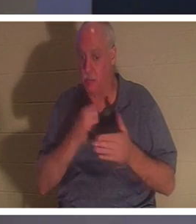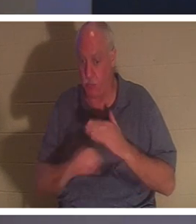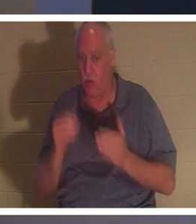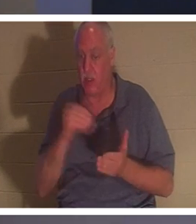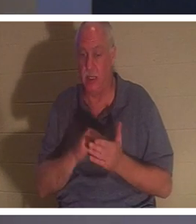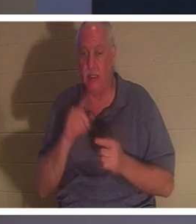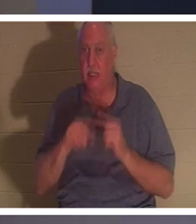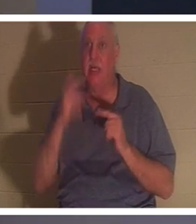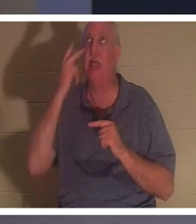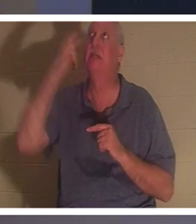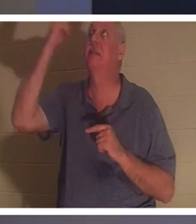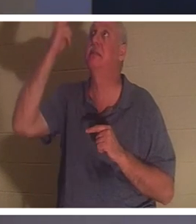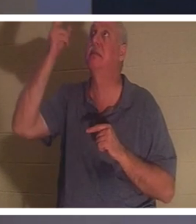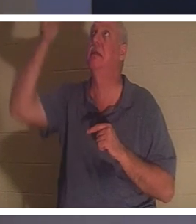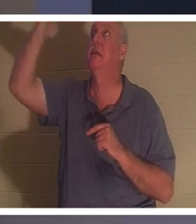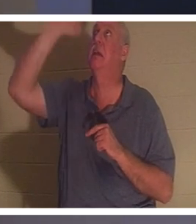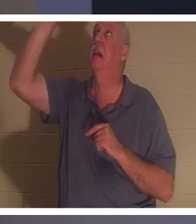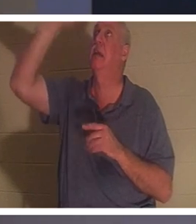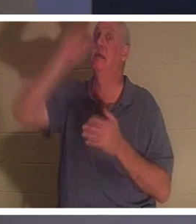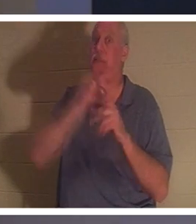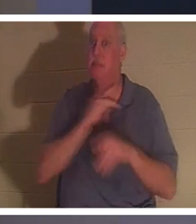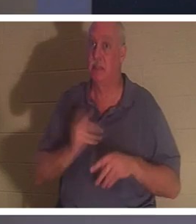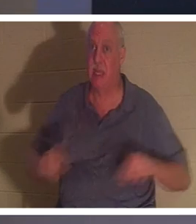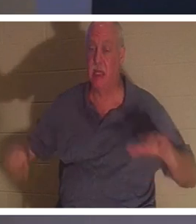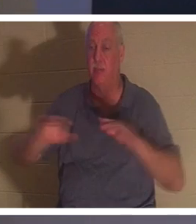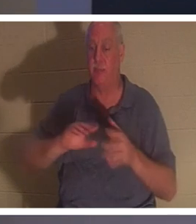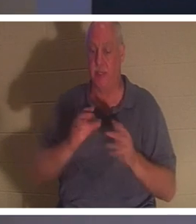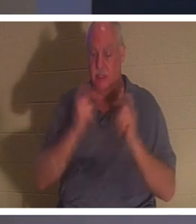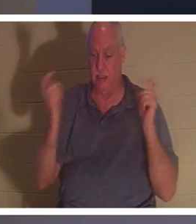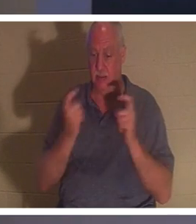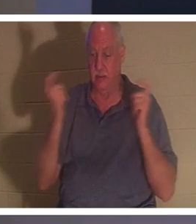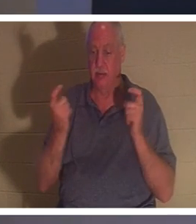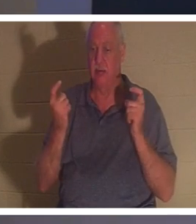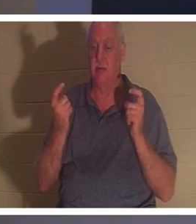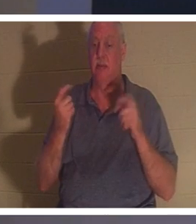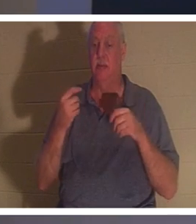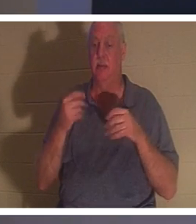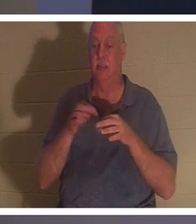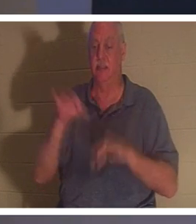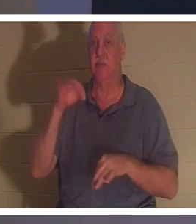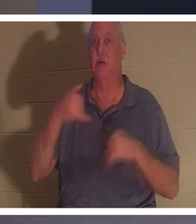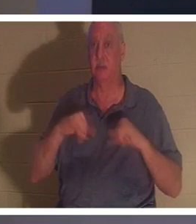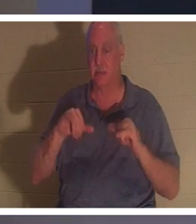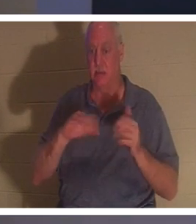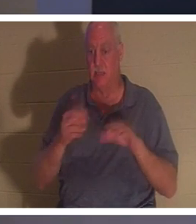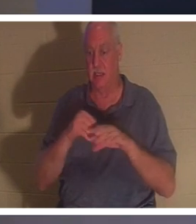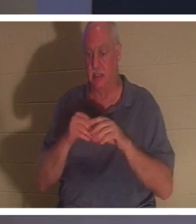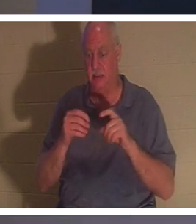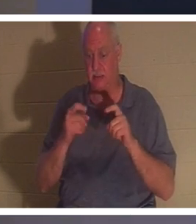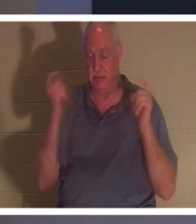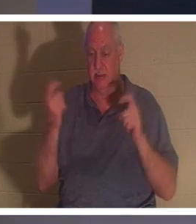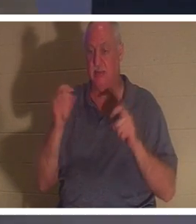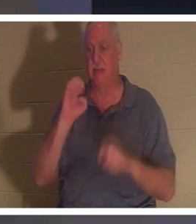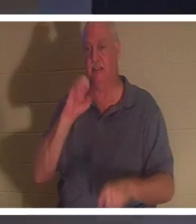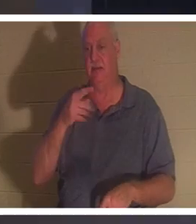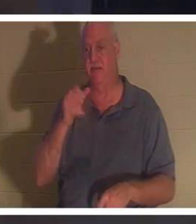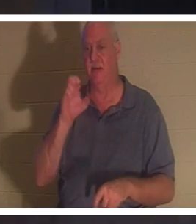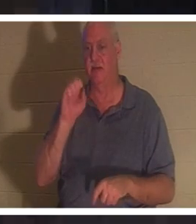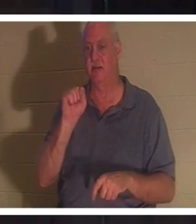他的灵仍然死在罪孽、过犯和罪恶中（以弗所书 2 节 1）。当一个人收到